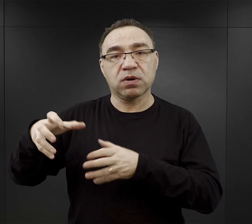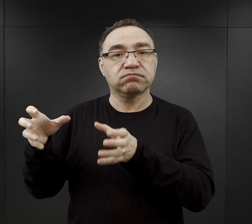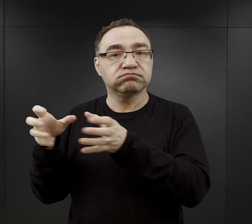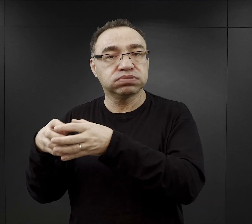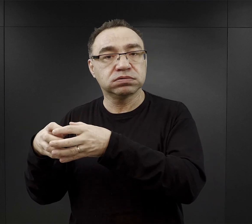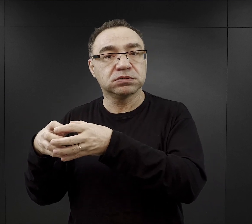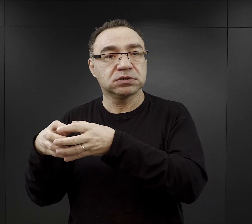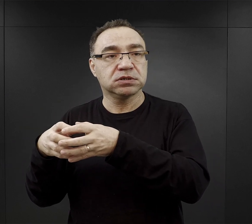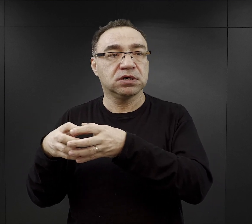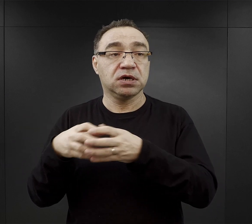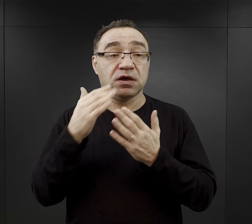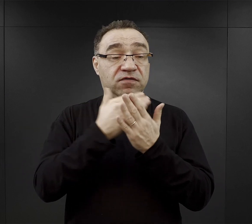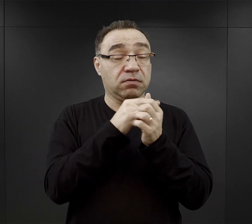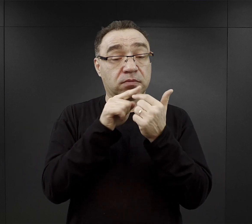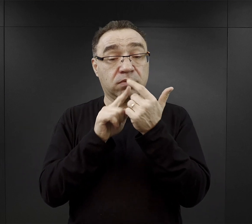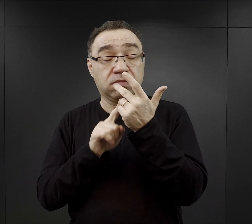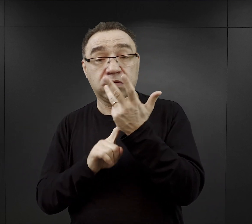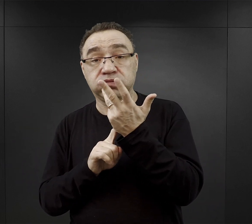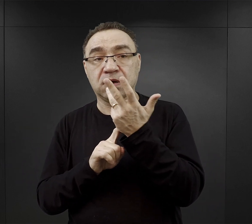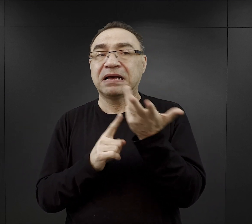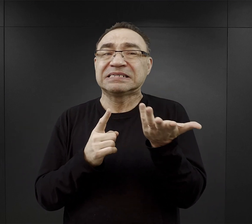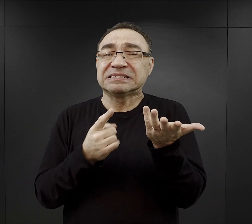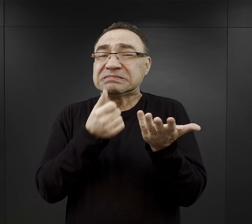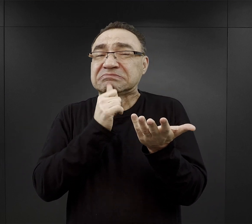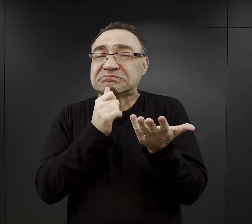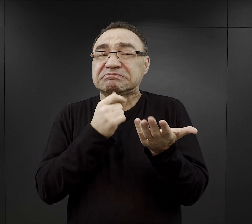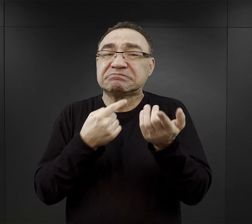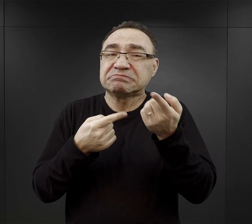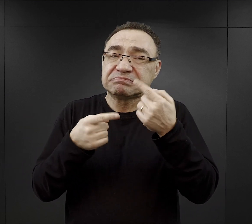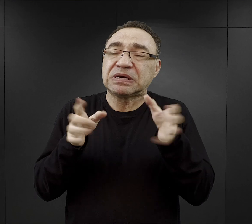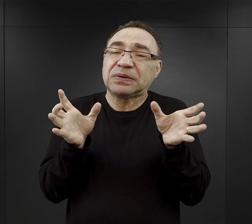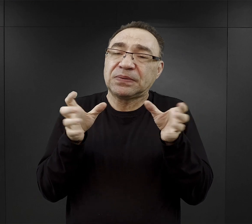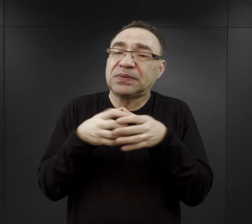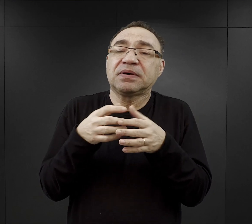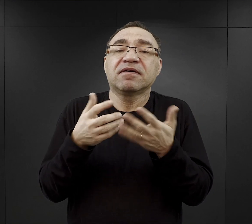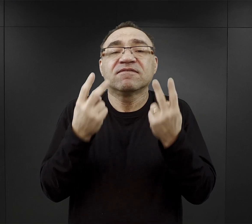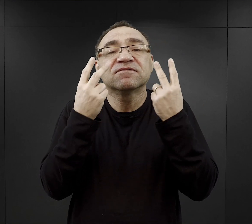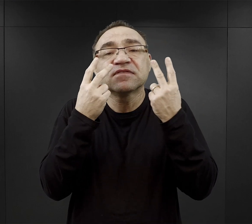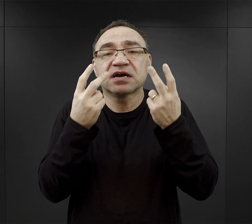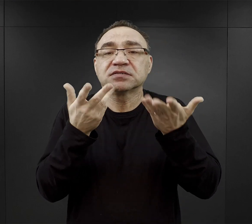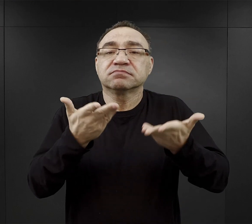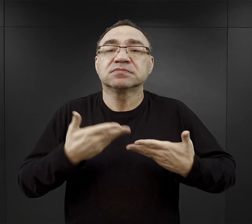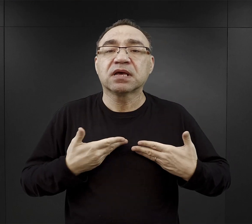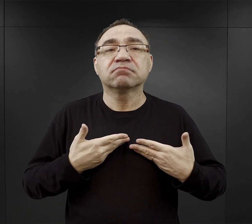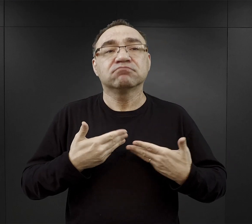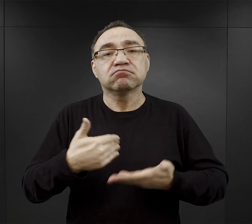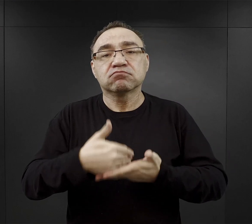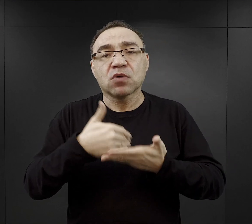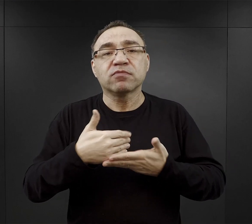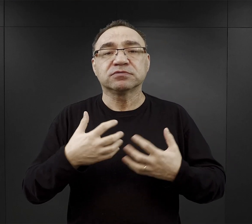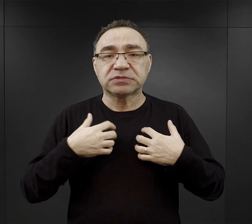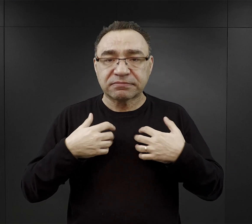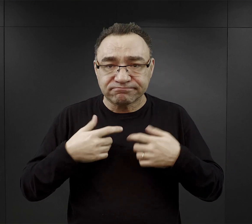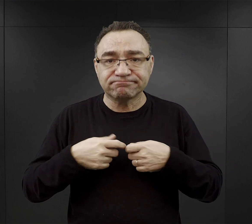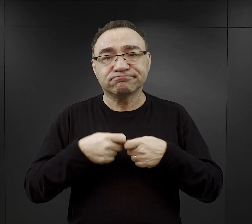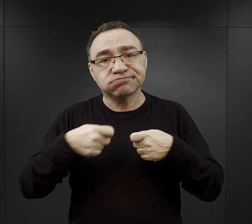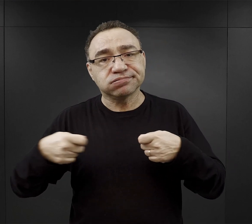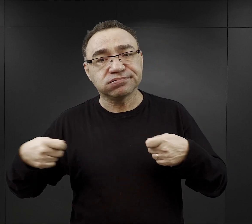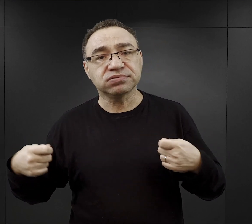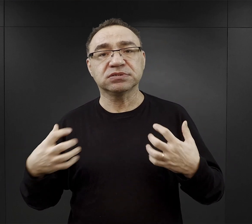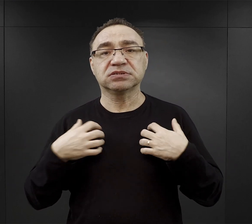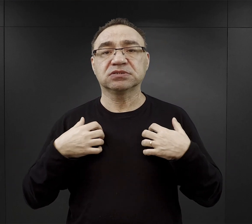Uwarunkowań było mnóstwo, ale czy możemy je jakoś zebrać i wyróżnić? Co mogło pomóc więźniowi w przeżyciu?